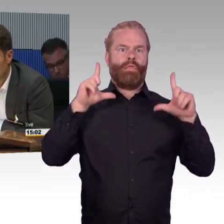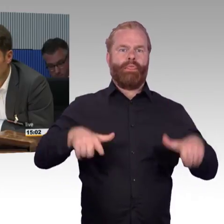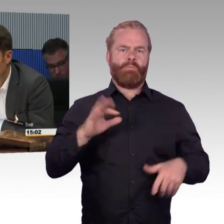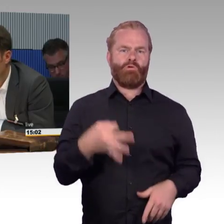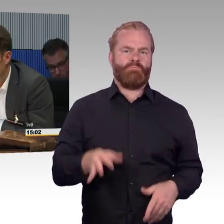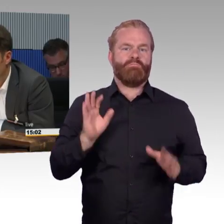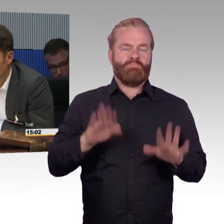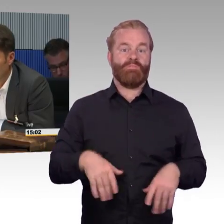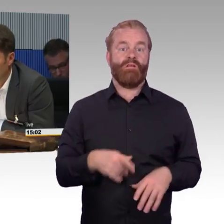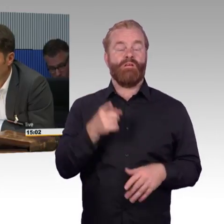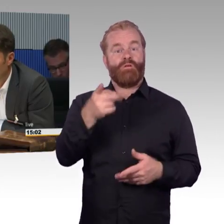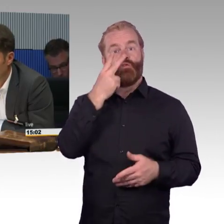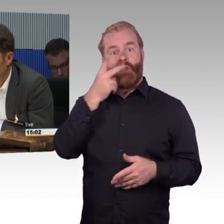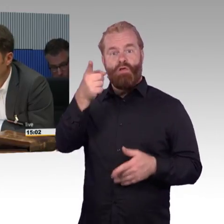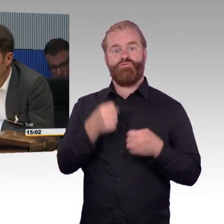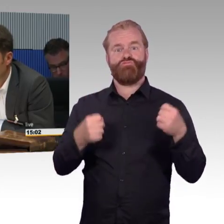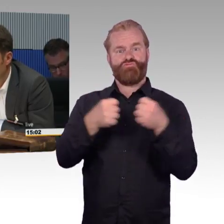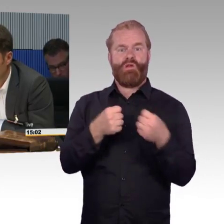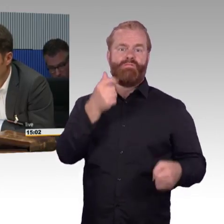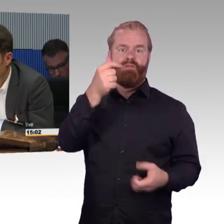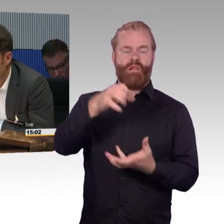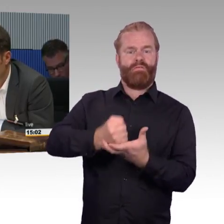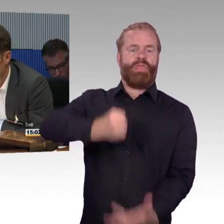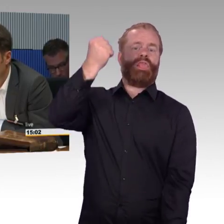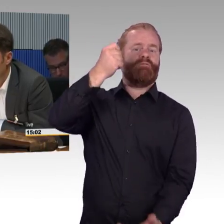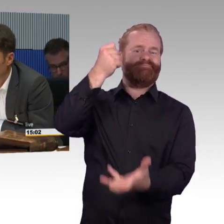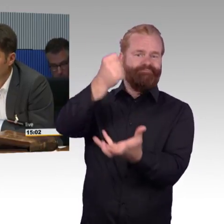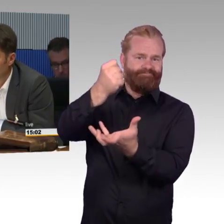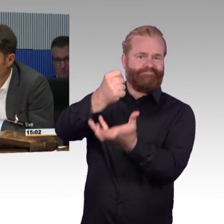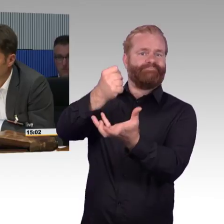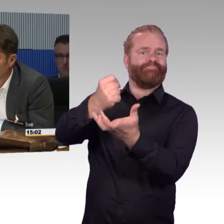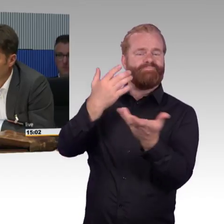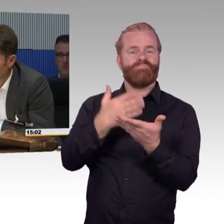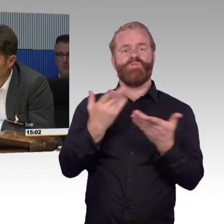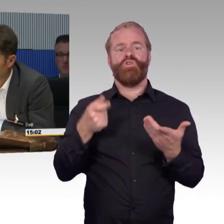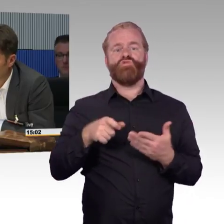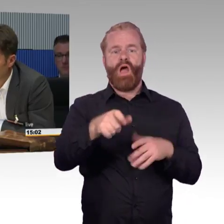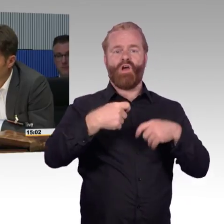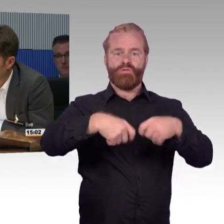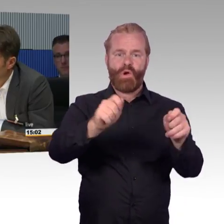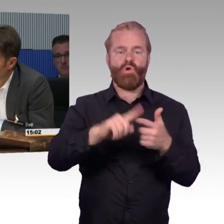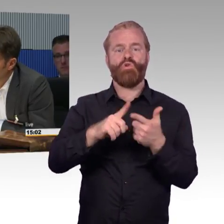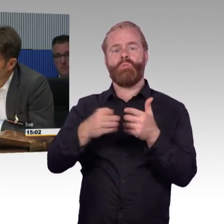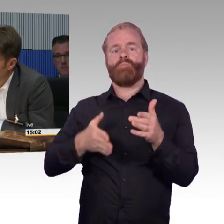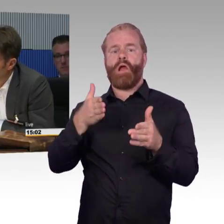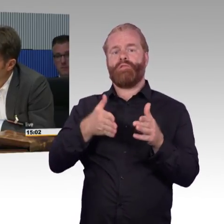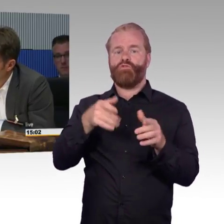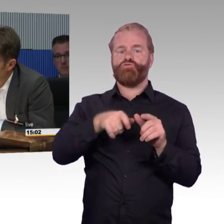Das entscheidet die Politik, wie viel Geld die haben. Im Endeffekt könnte man ja, ich bin gleich fertig, sagen, die Bahn ist nicht dafür da, jedes Jahr ein paar Milliarden